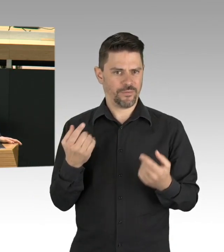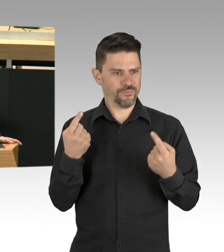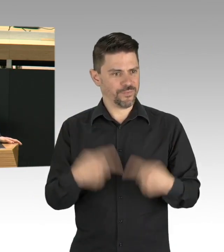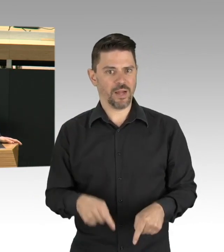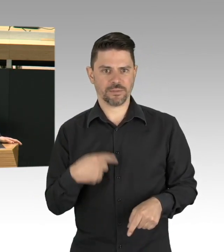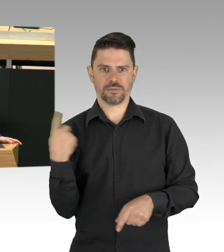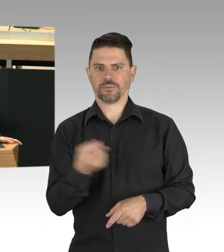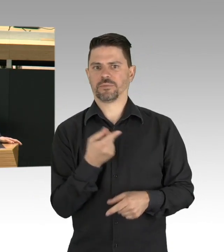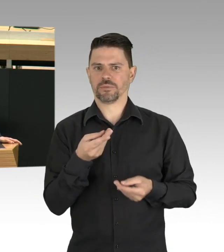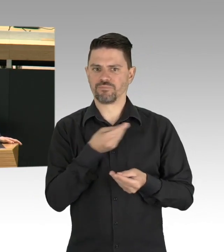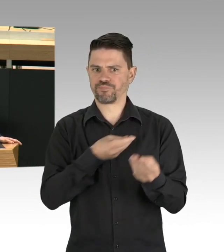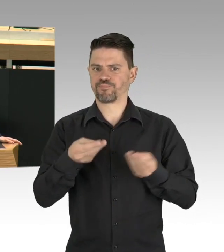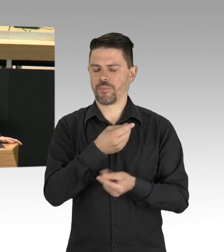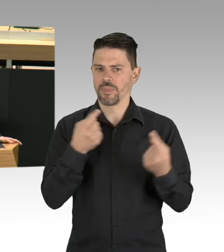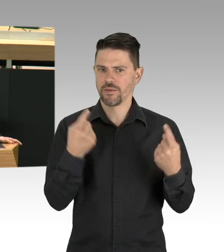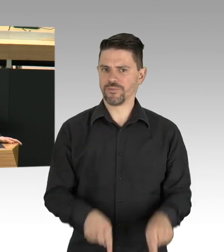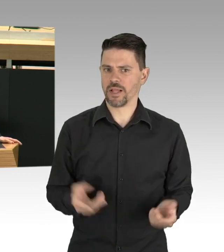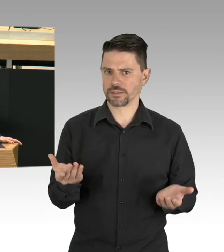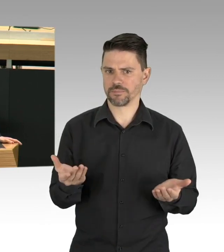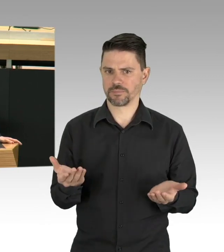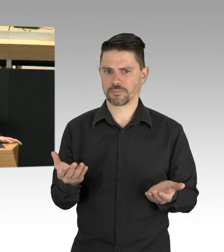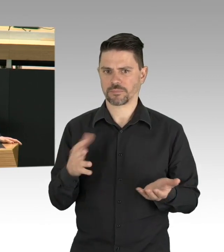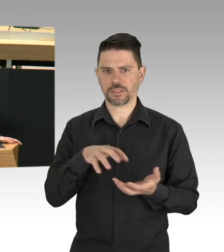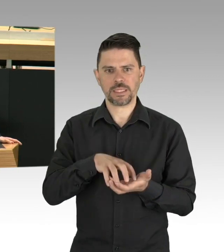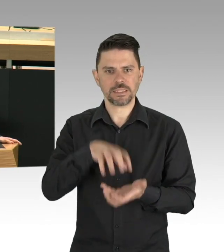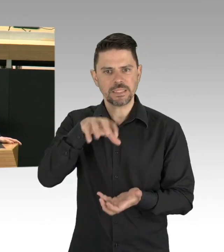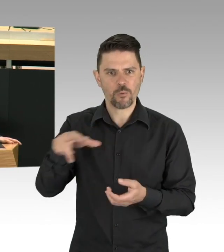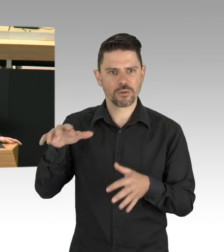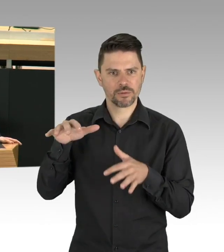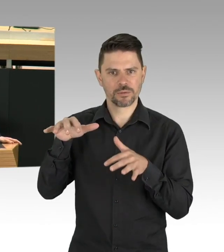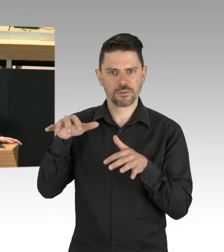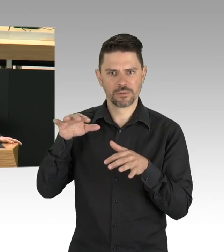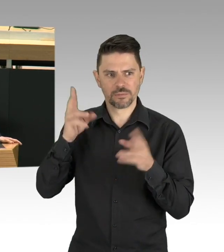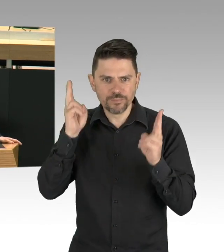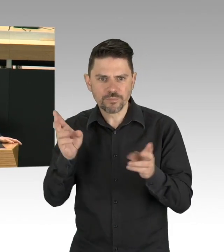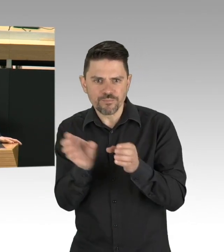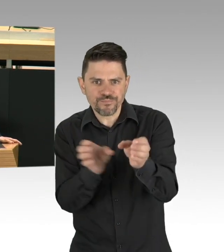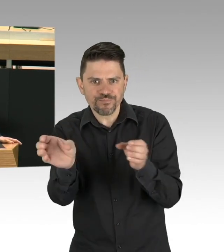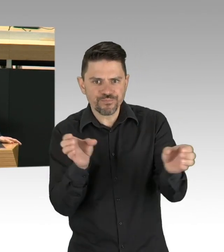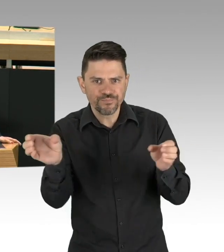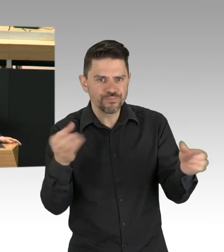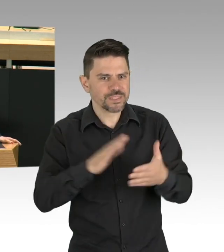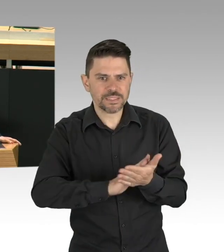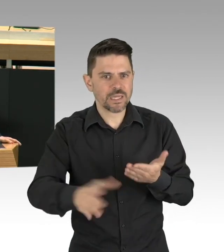wieder zu den Centern der Gesundheitsversorgung werden, bei der Vorsorge, dem Infektionsschutz und mehr.